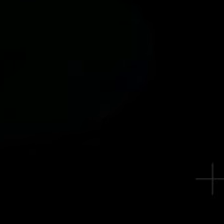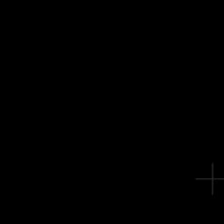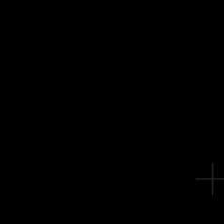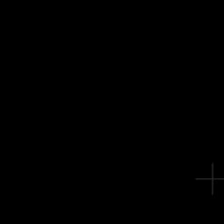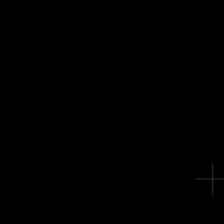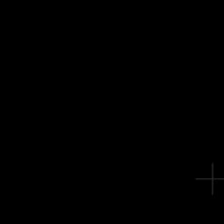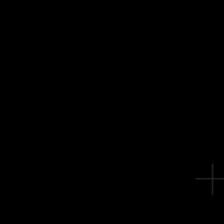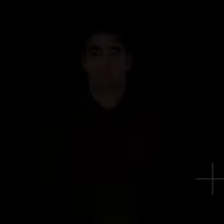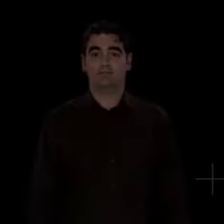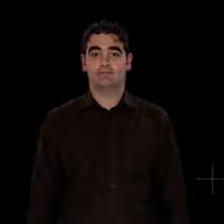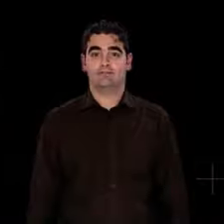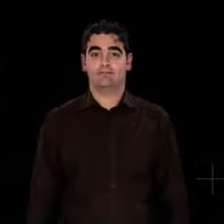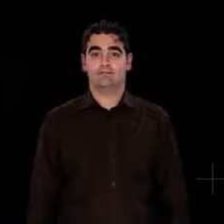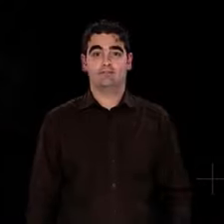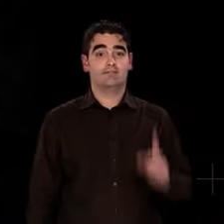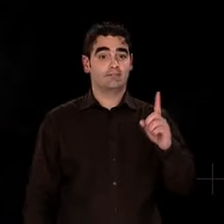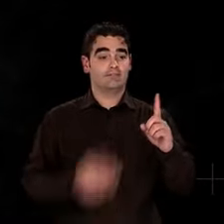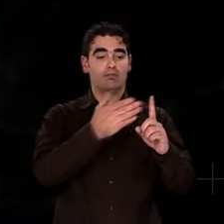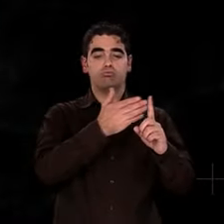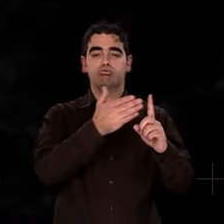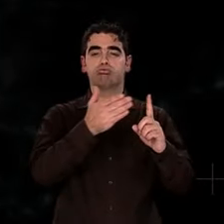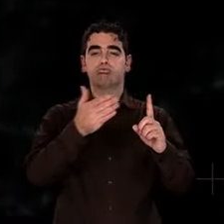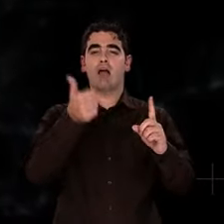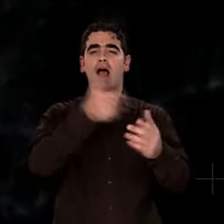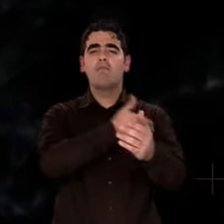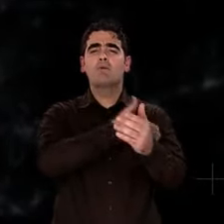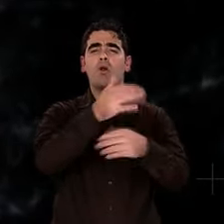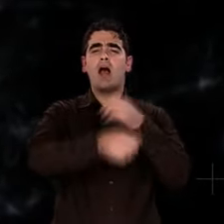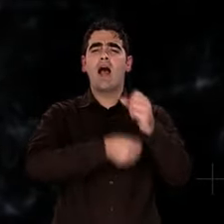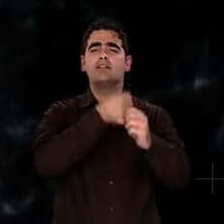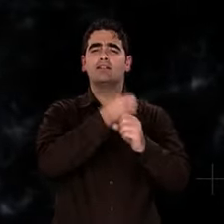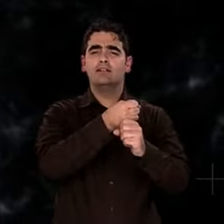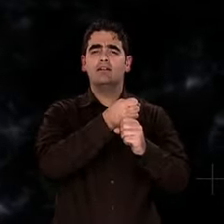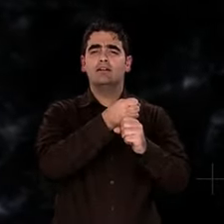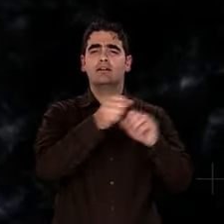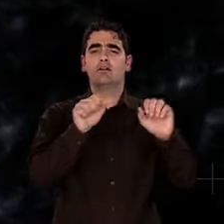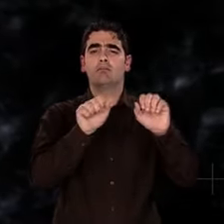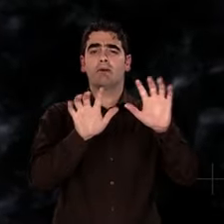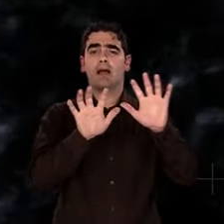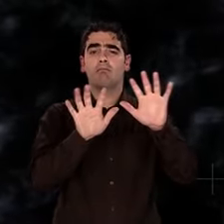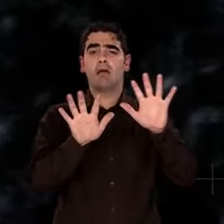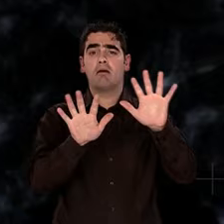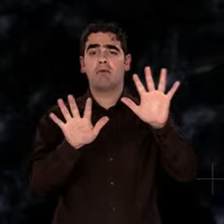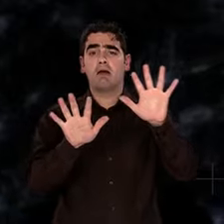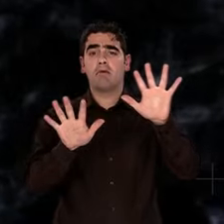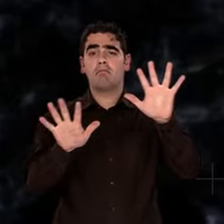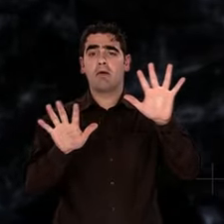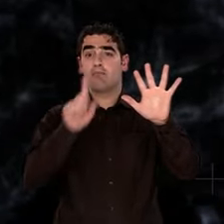Puis, durant des millions d'années... Rien ! L'Univers poursuit son expansion.